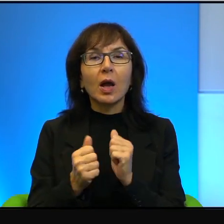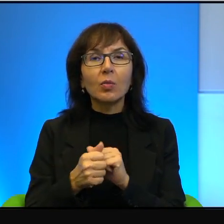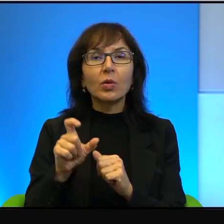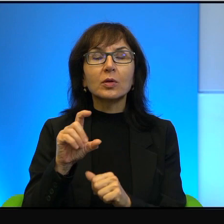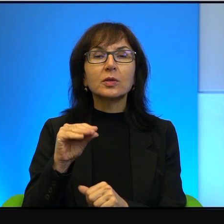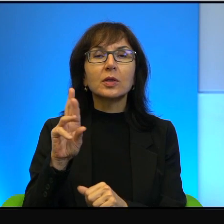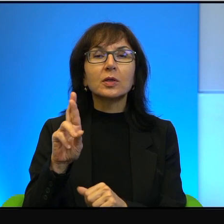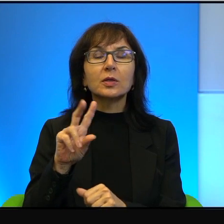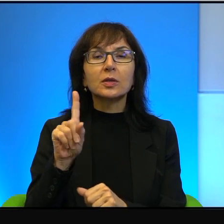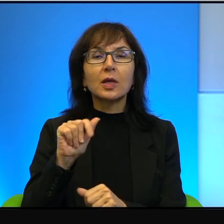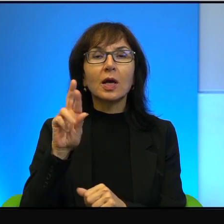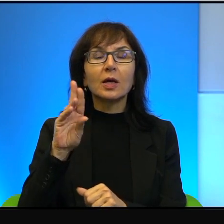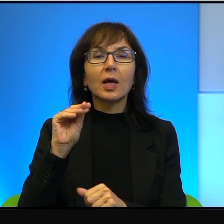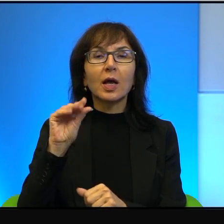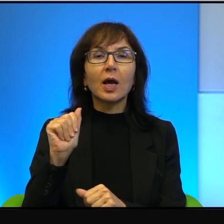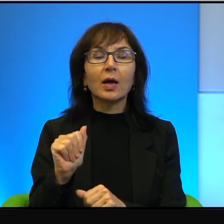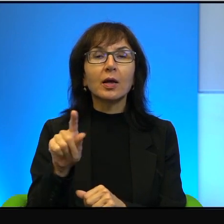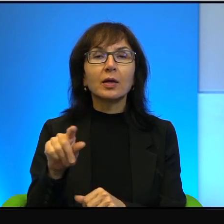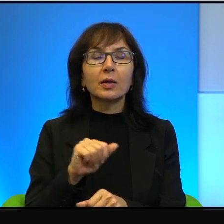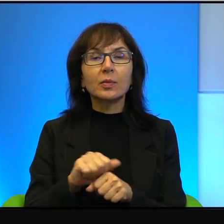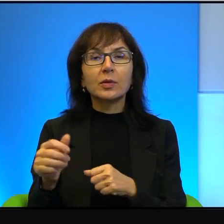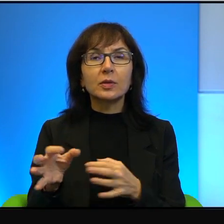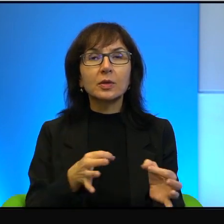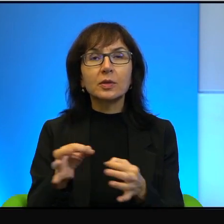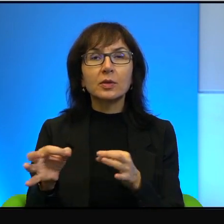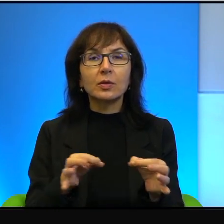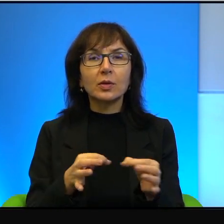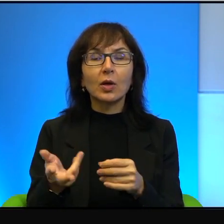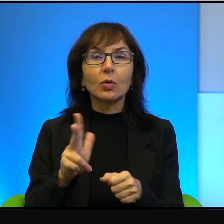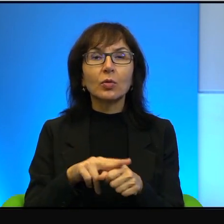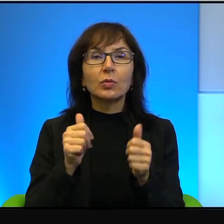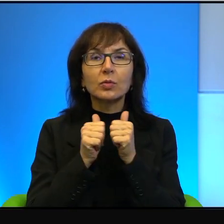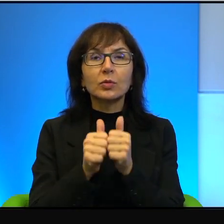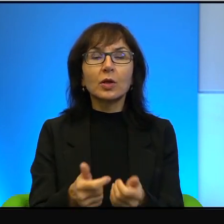tylko tam się rozgrywają te historie, które zdaniem wielu dzieją się,